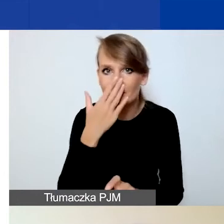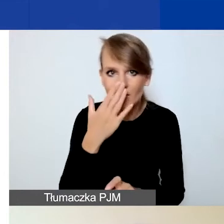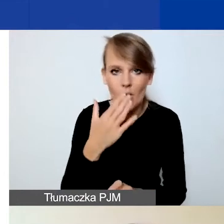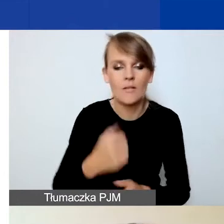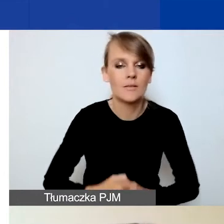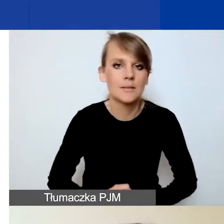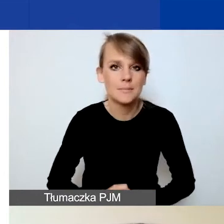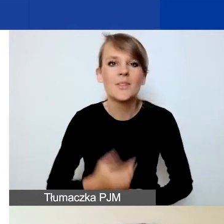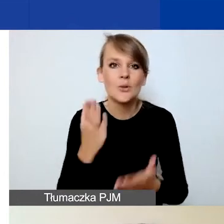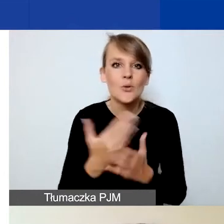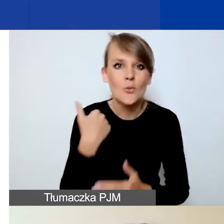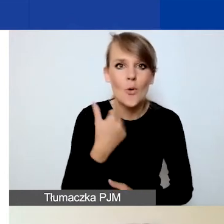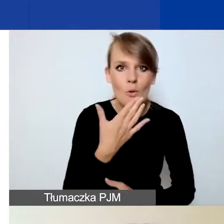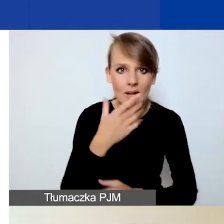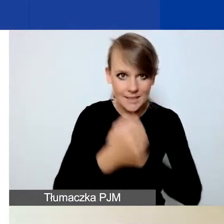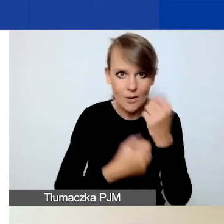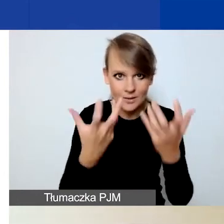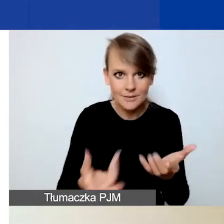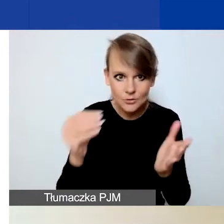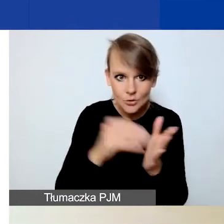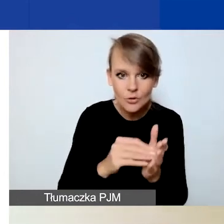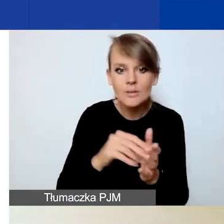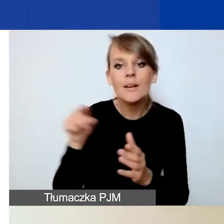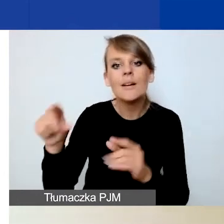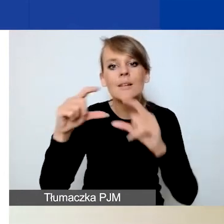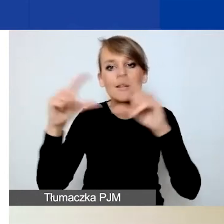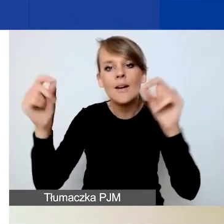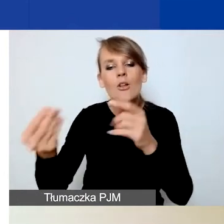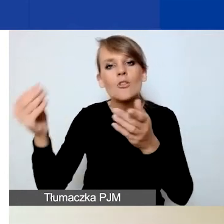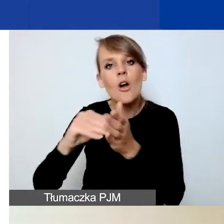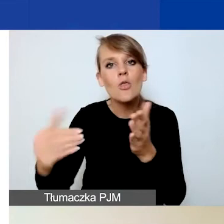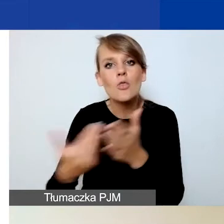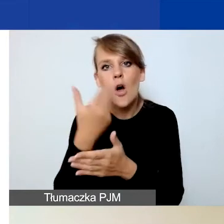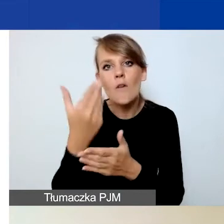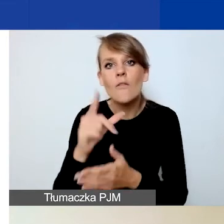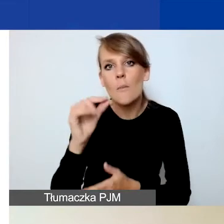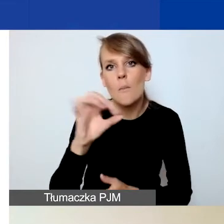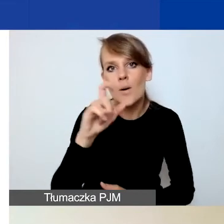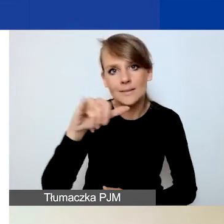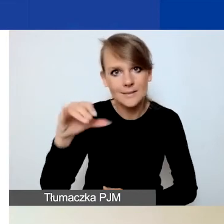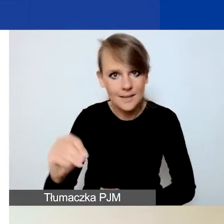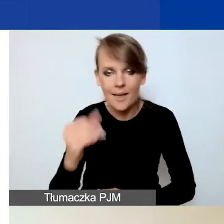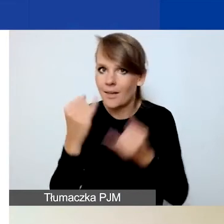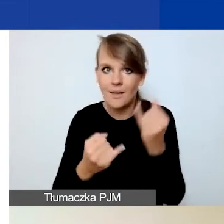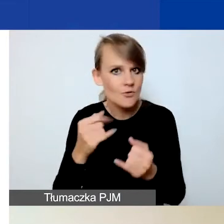aby dodać działanie, należy kliknąć "Dodaj nową pozycję". Jeżeli tego państwo nie zrobicie, to ukaże się waszym oczom